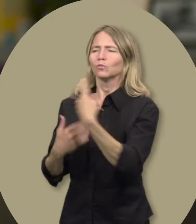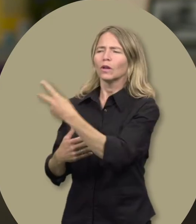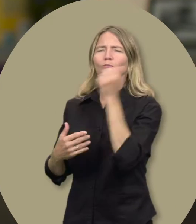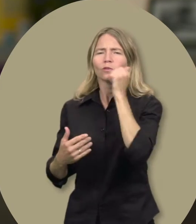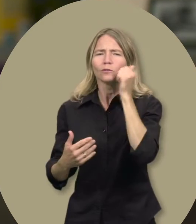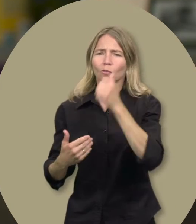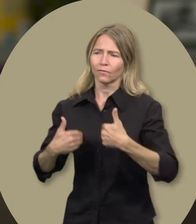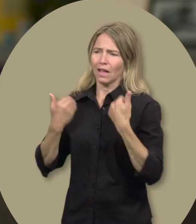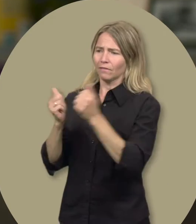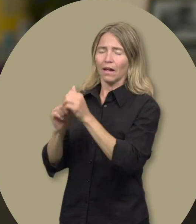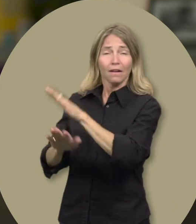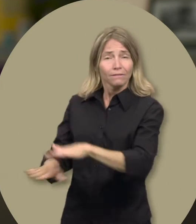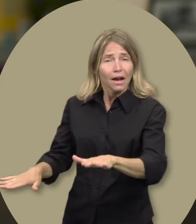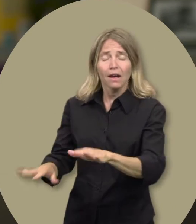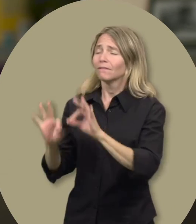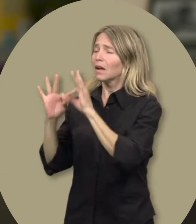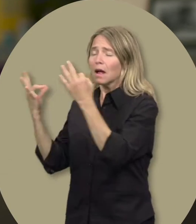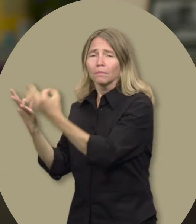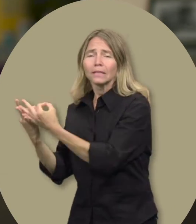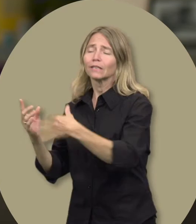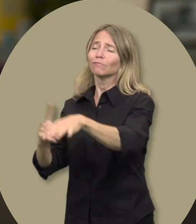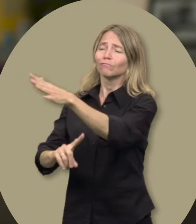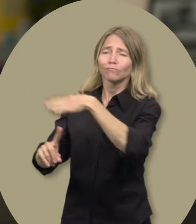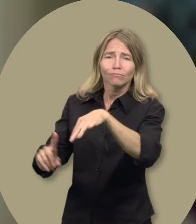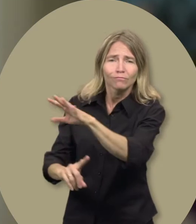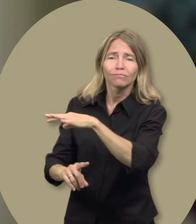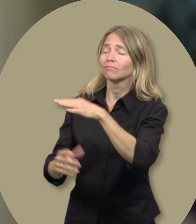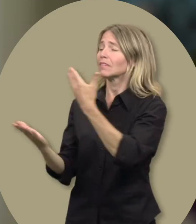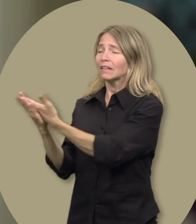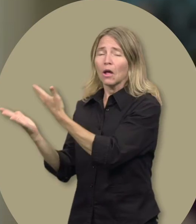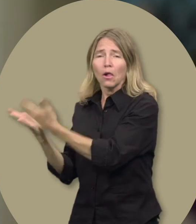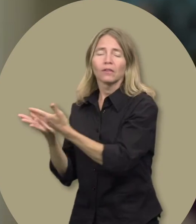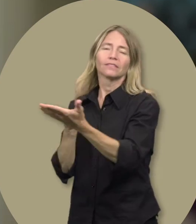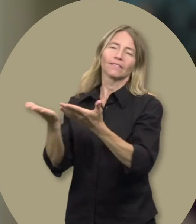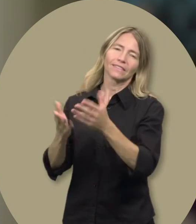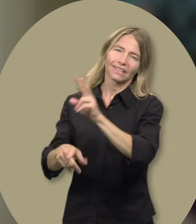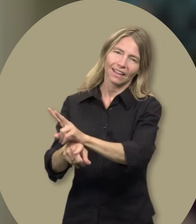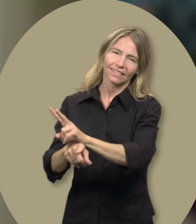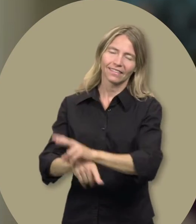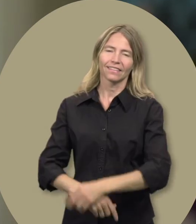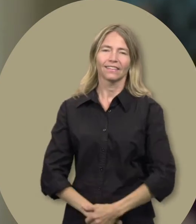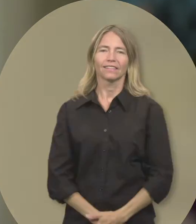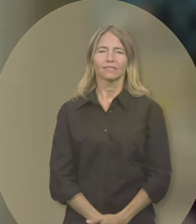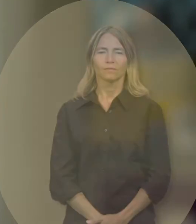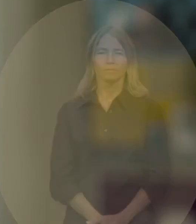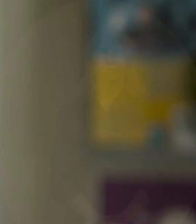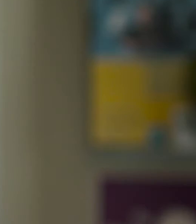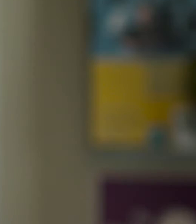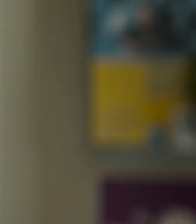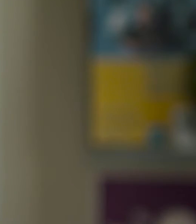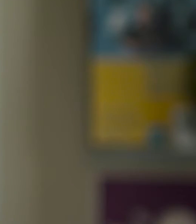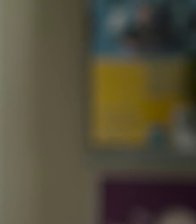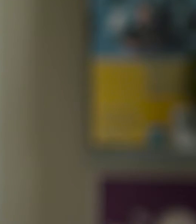ce qu’ils vivent à tous les jours avec l’enfant, la famille, l’entourage, l’école, le service de garde.